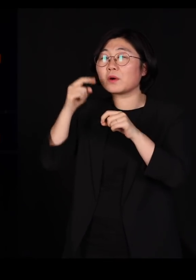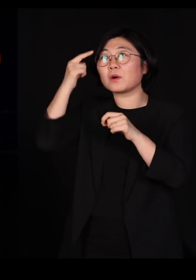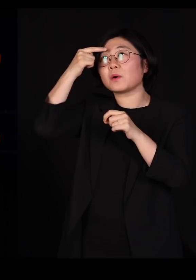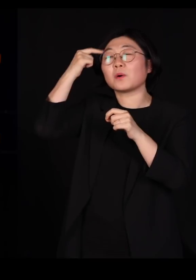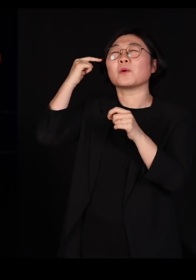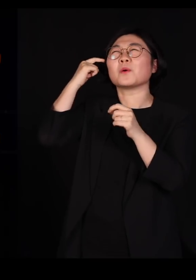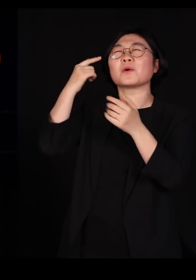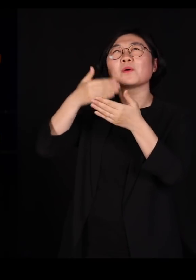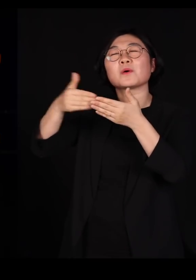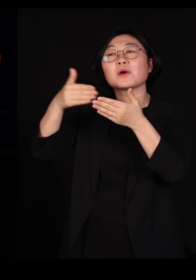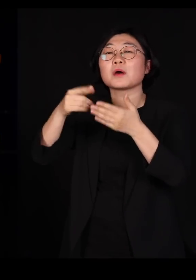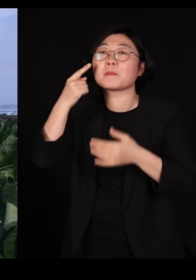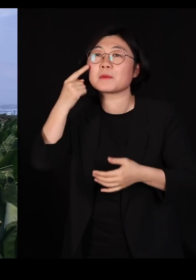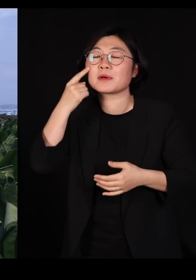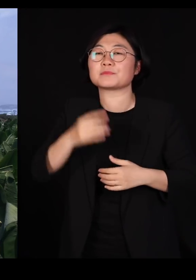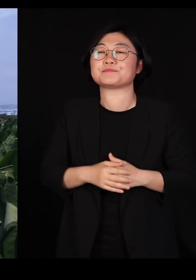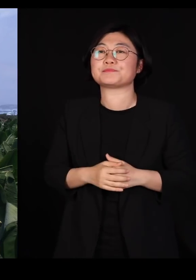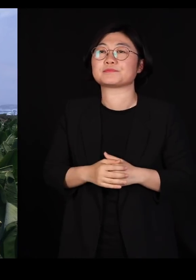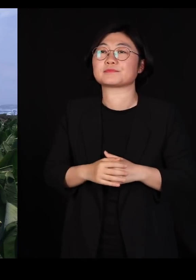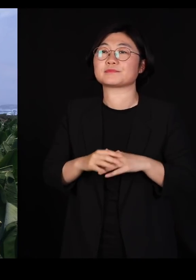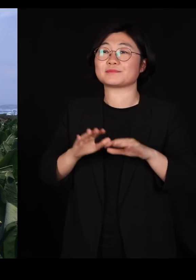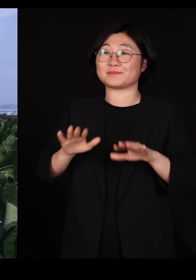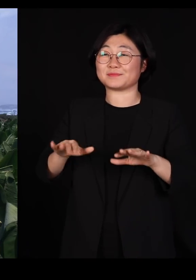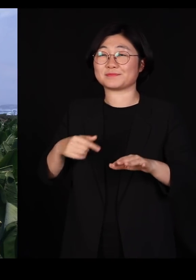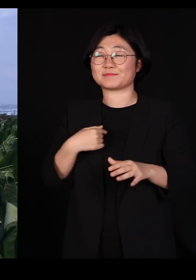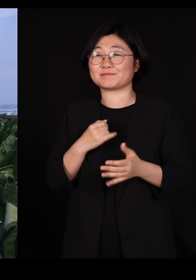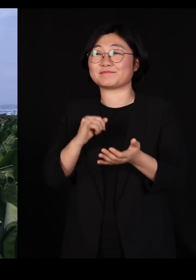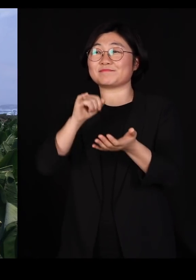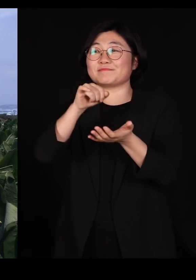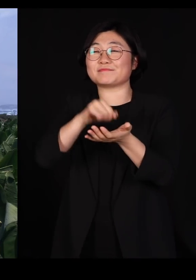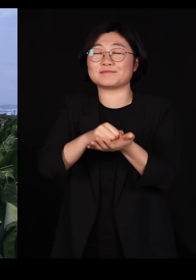지금 이 언덕에서 저 바나나 농장을 내려다보면서